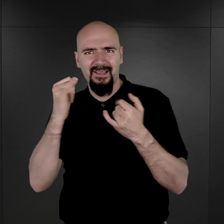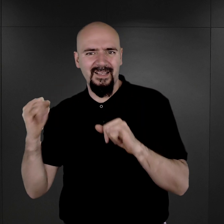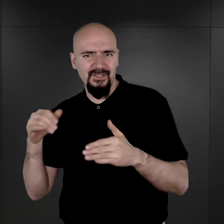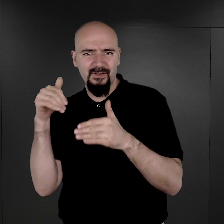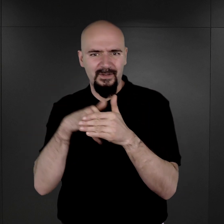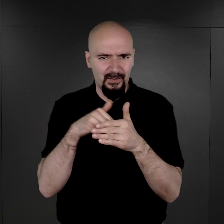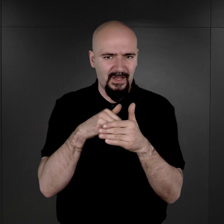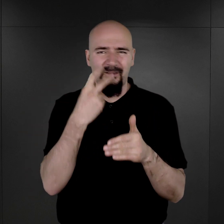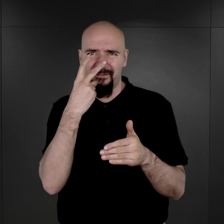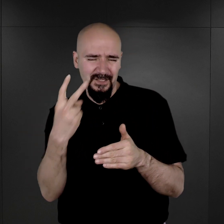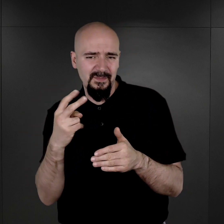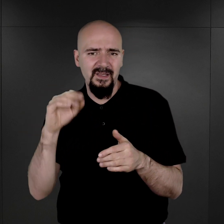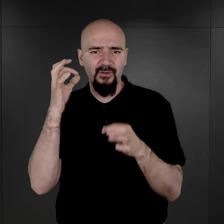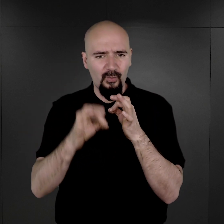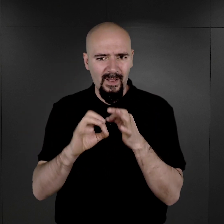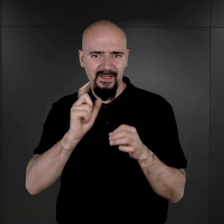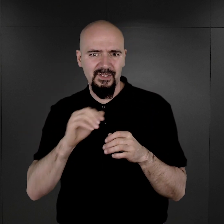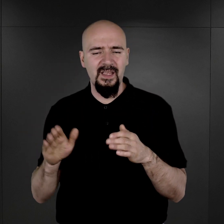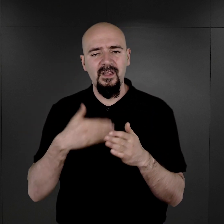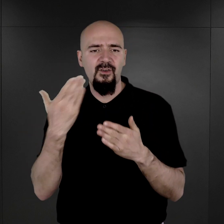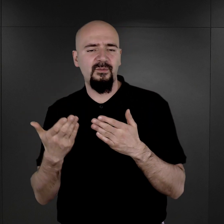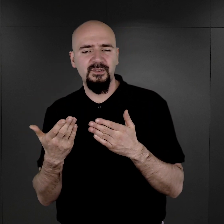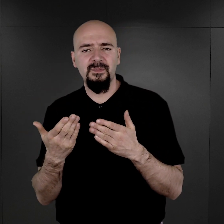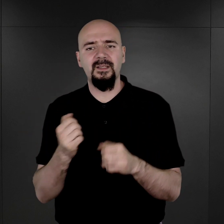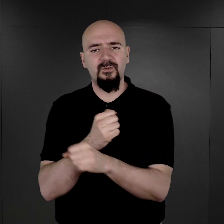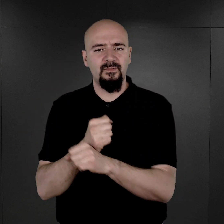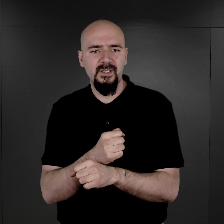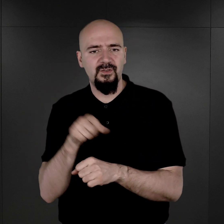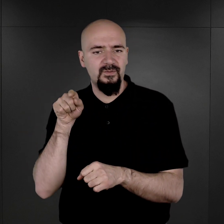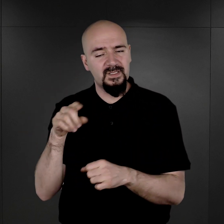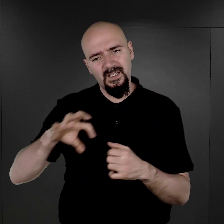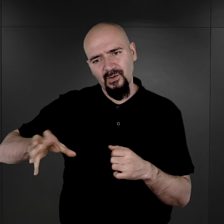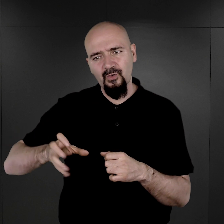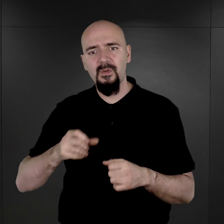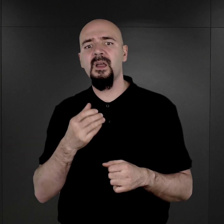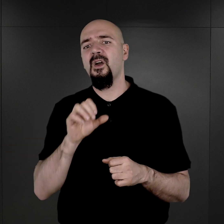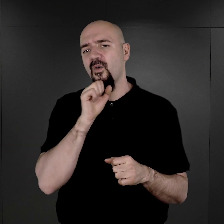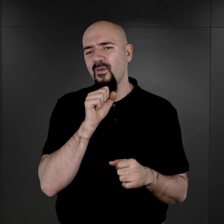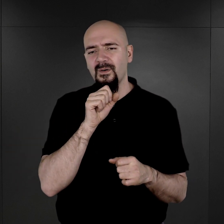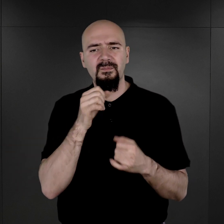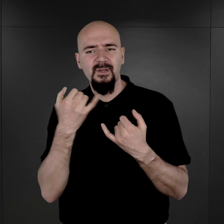Widzimy wyraźnie, że w przypadku więźniów z tych grup w ogóle był inny sposób,